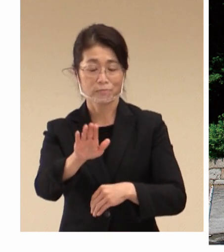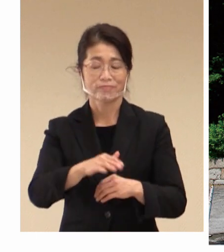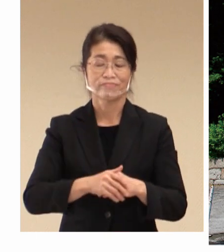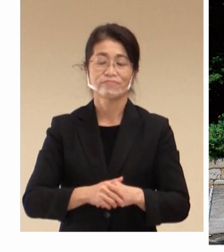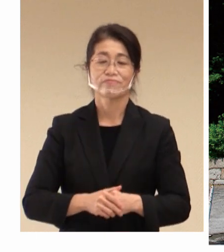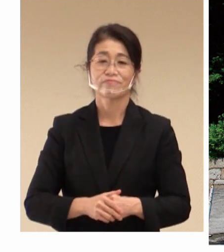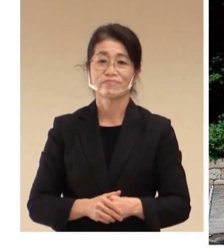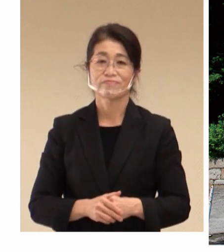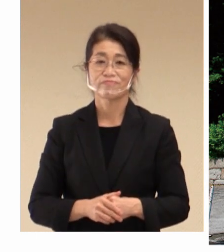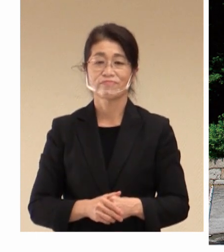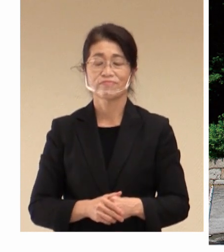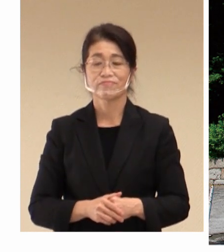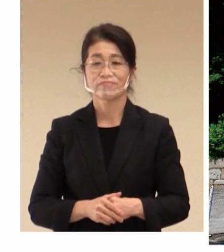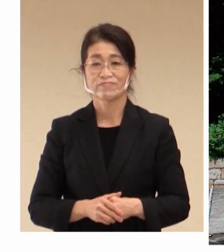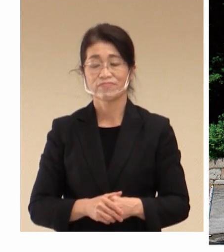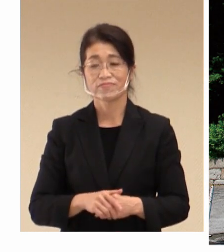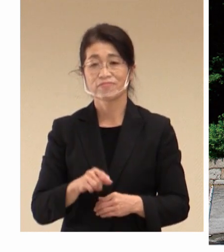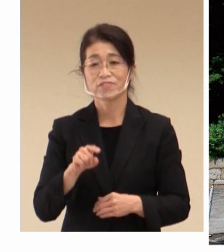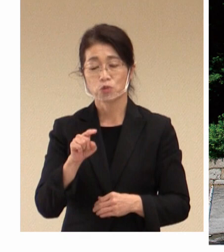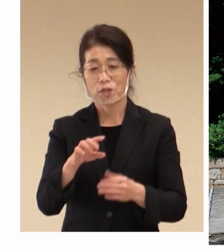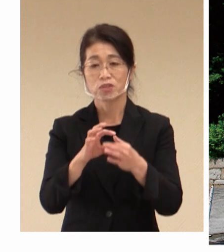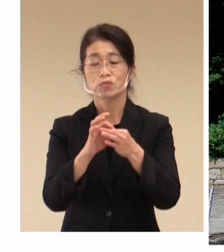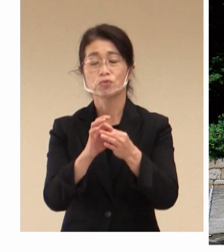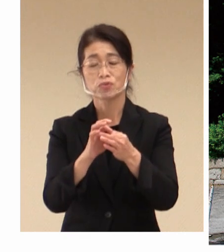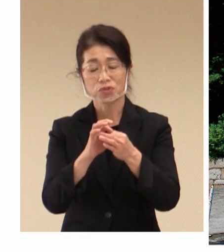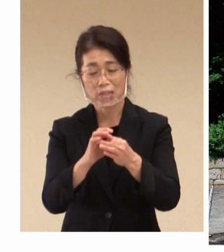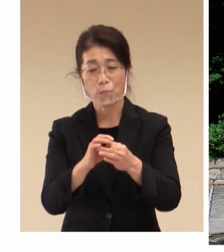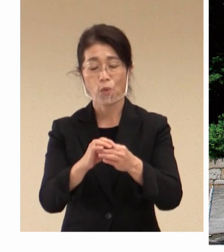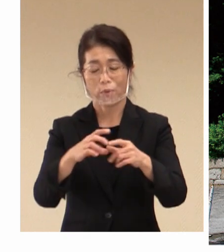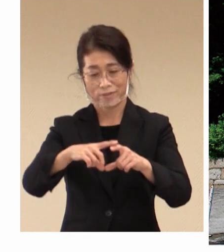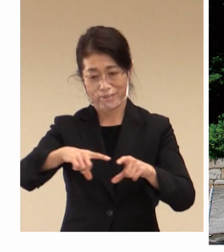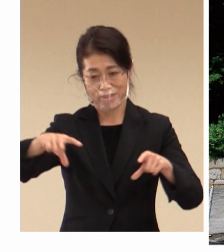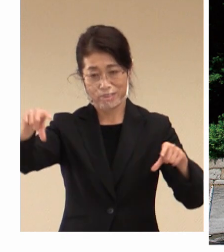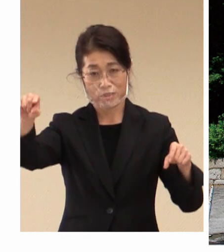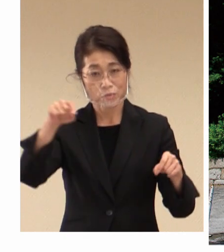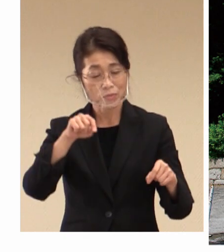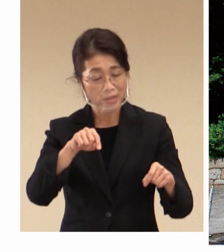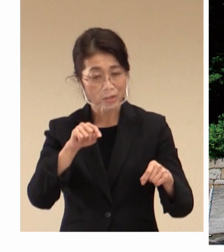そのこともですね、 日本の労働雇用環境の